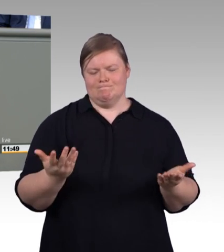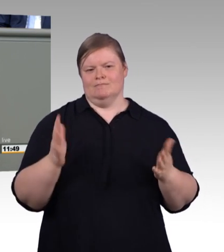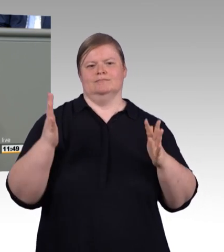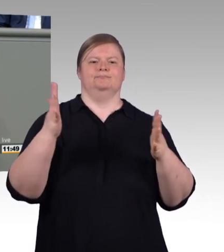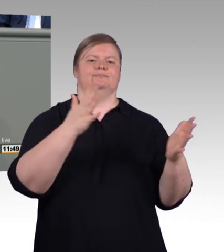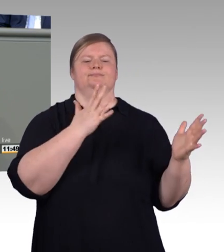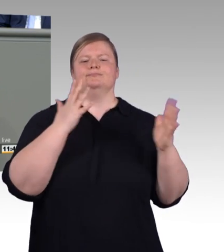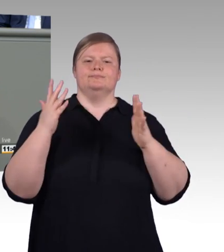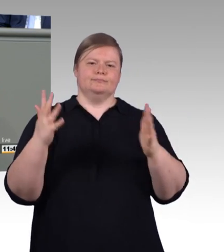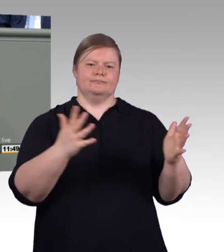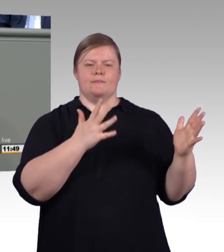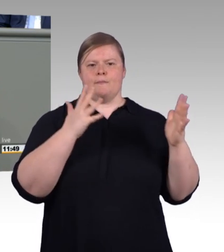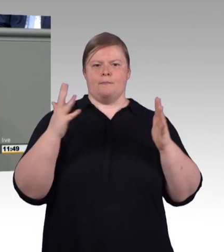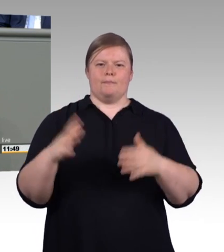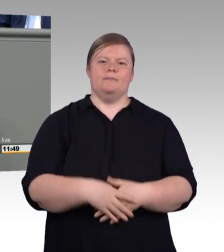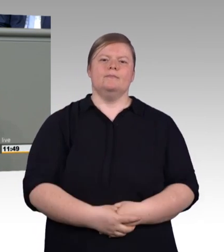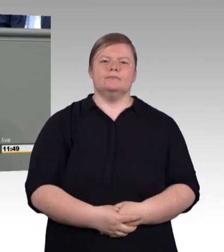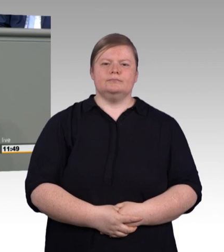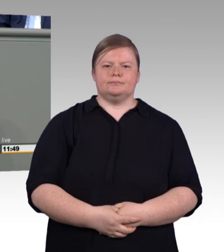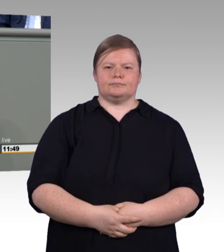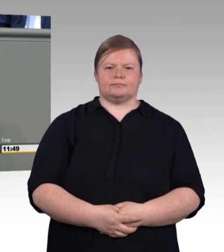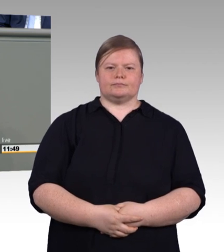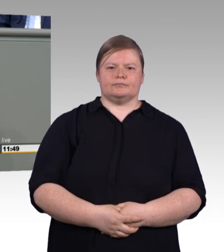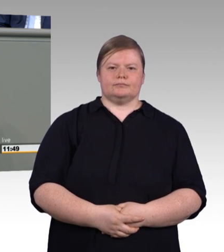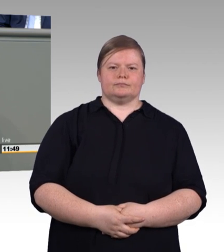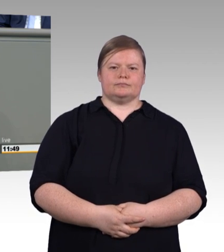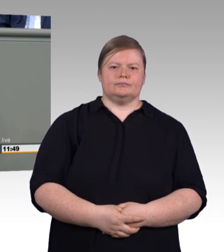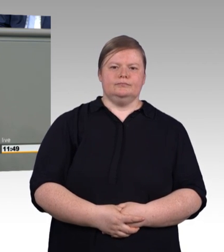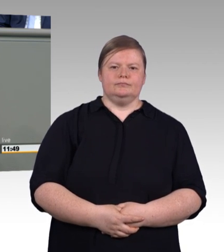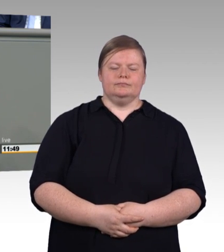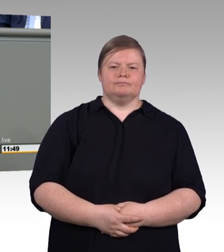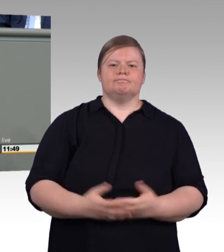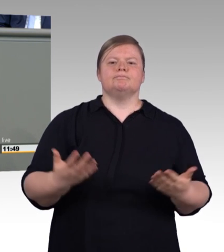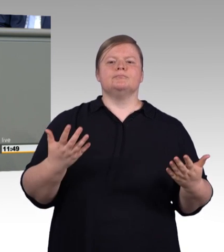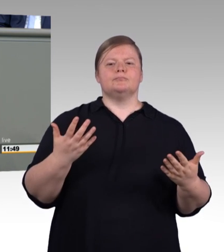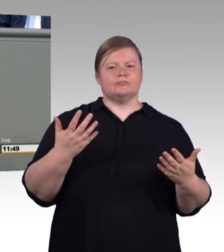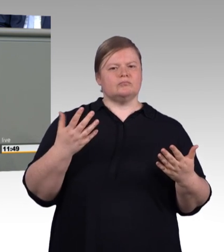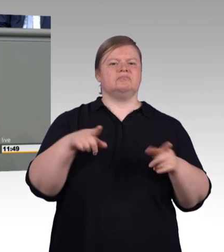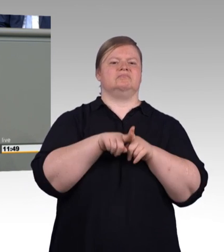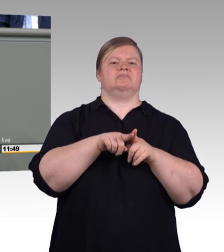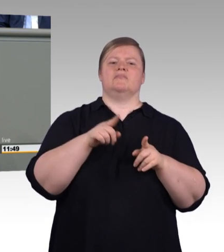unter scheinheiligen Überschriften zu signalisieren, es ginge Ihnen um die sogenannten Zurückgelassenen.